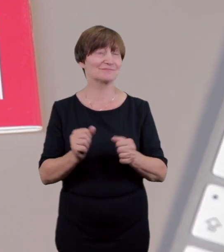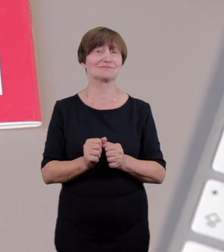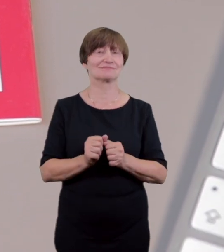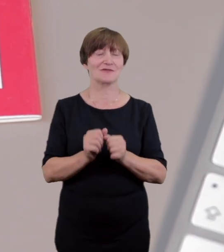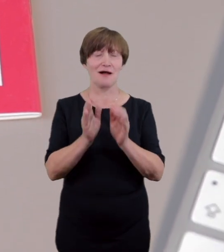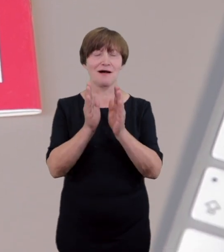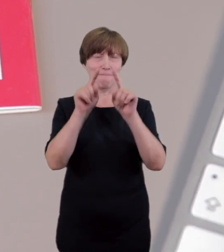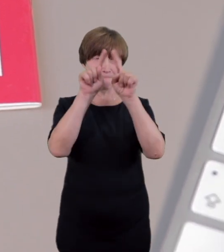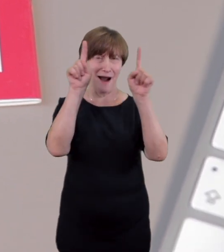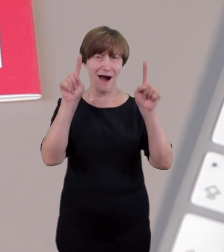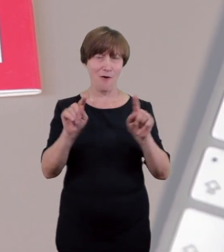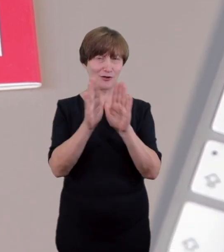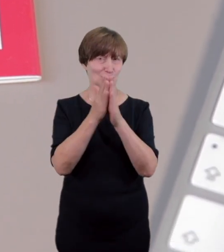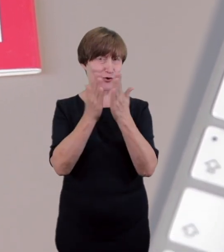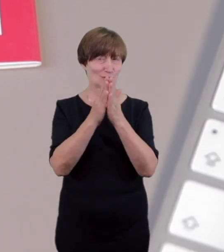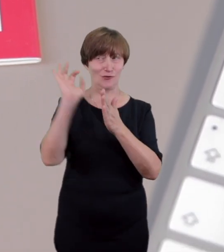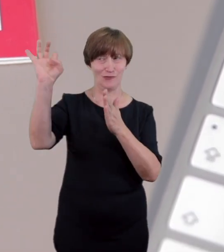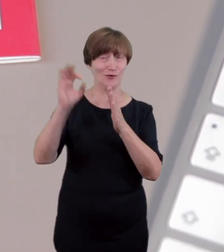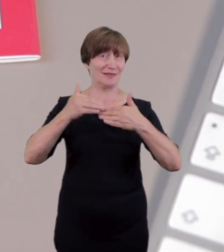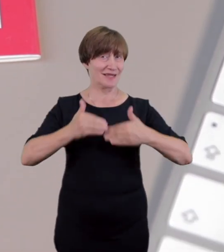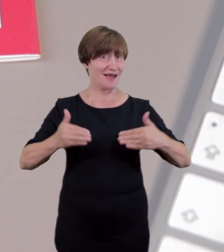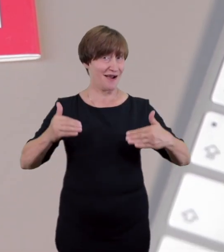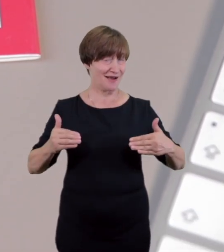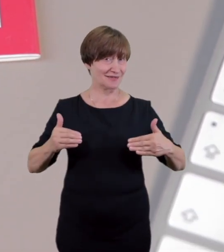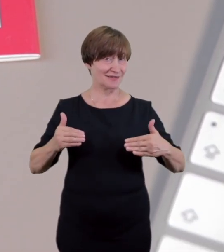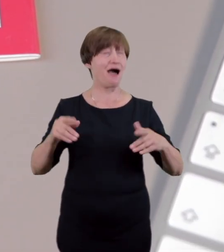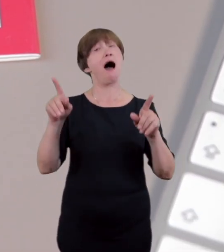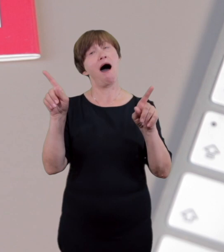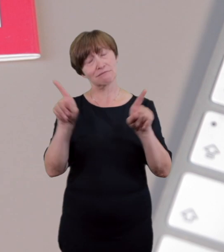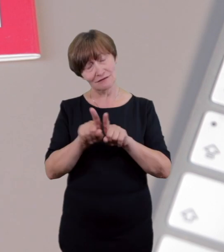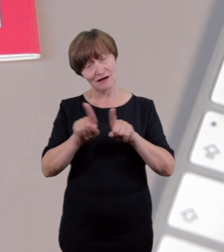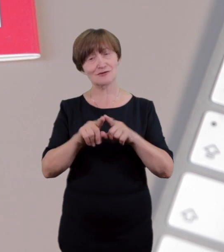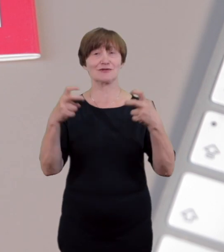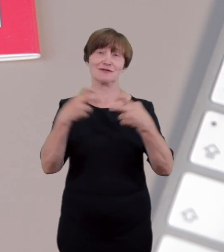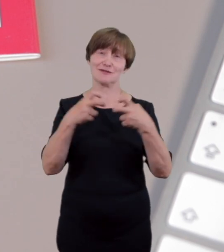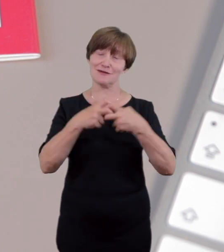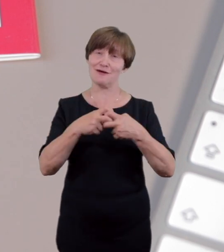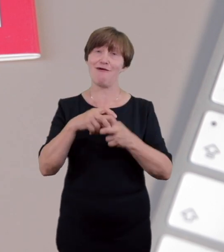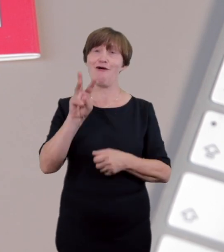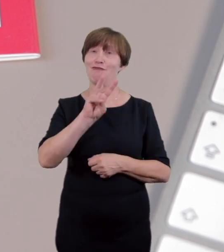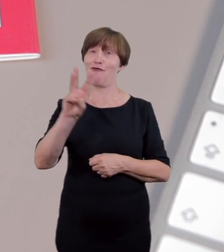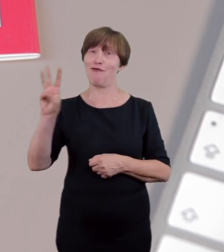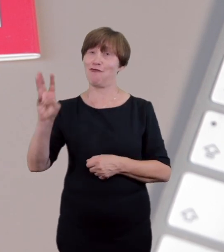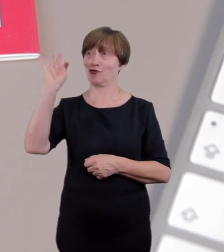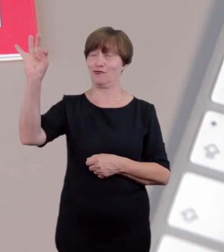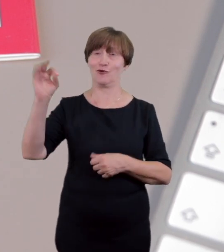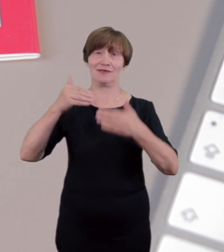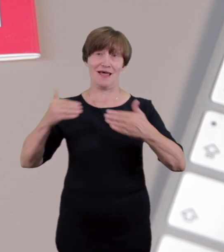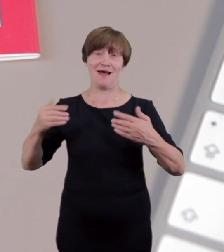wizytujących grup, jak również tłumaczenia wybranych spektakli na Polski Język Migowy